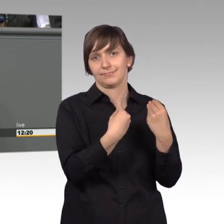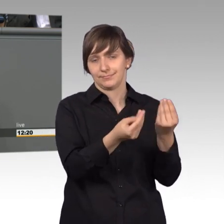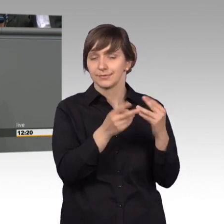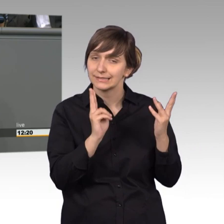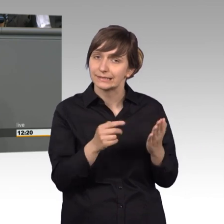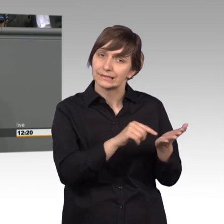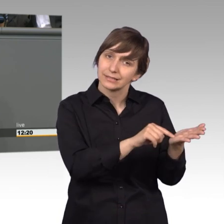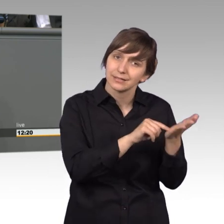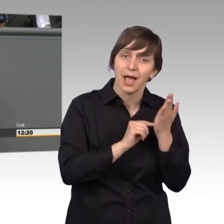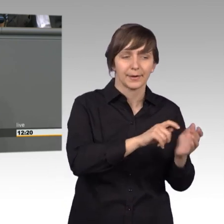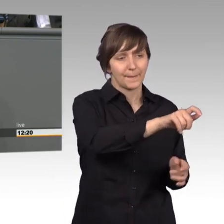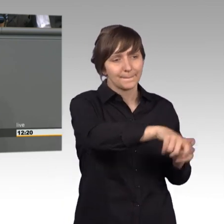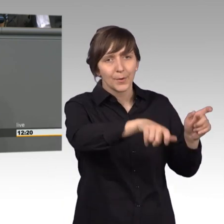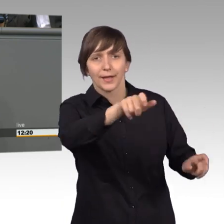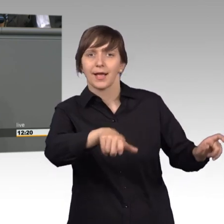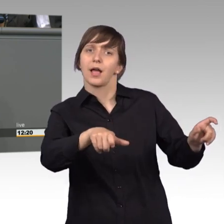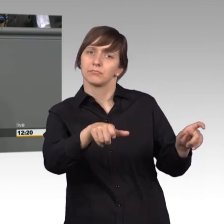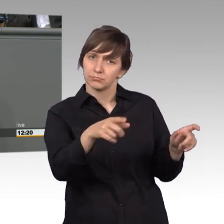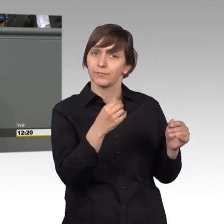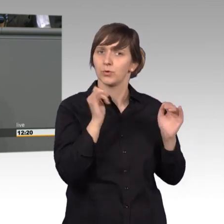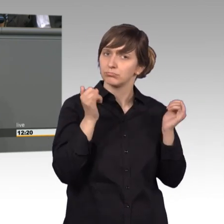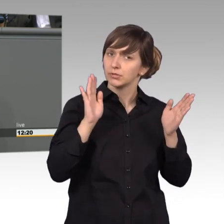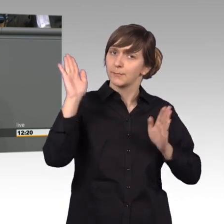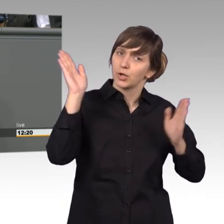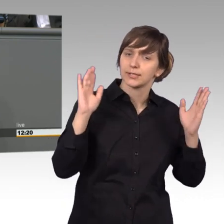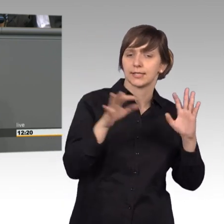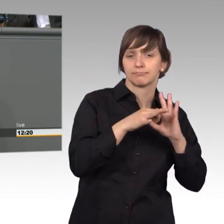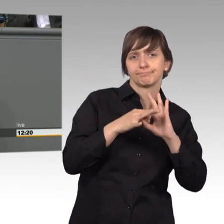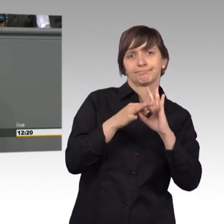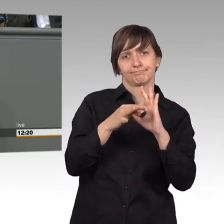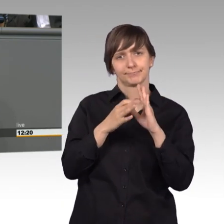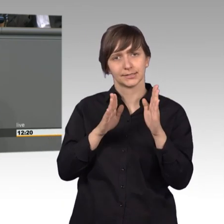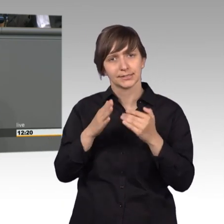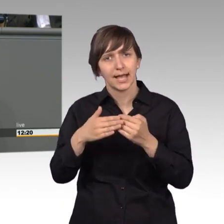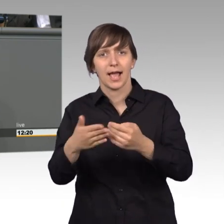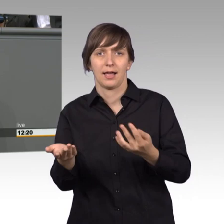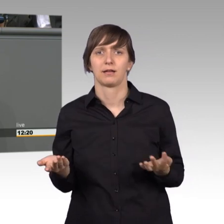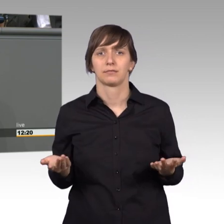Bürger sich sehr wohl unserer Demokratie nahe fühlen. Weniger lautstark, aber